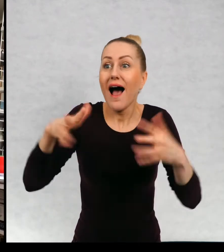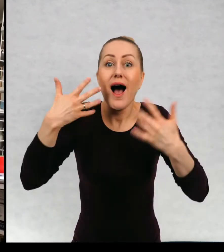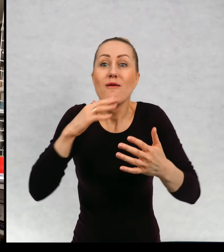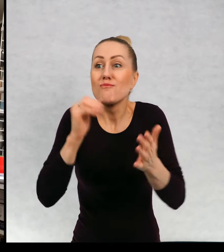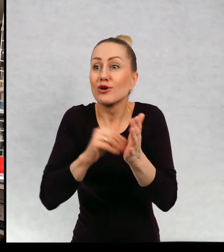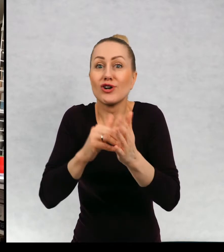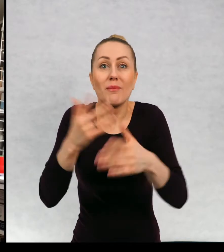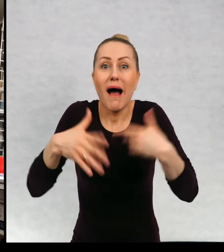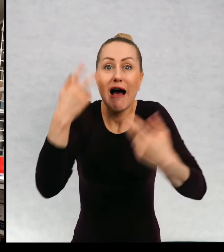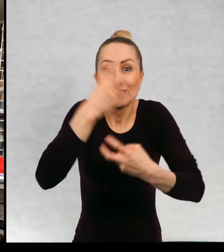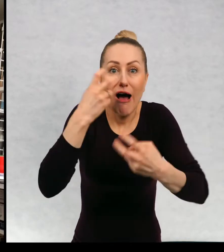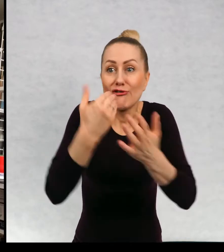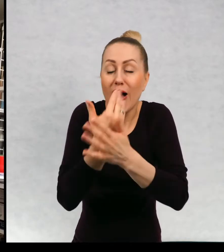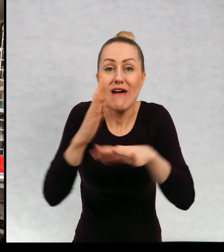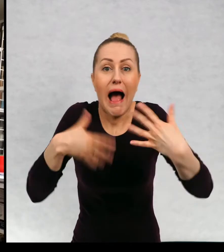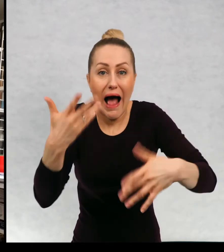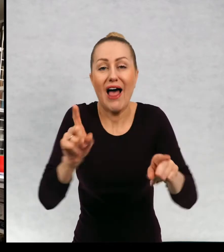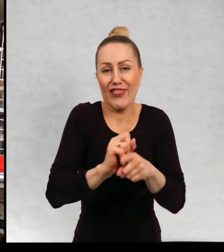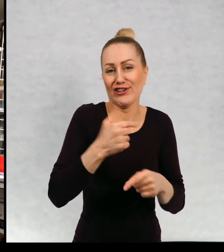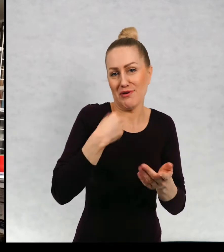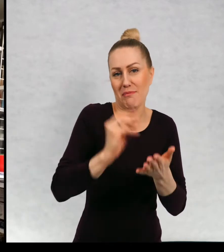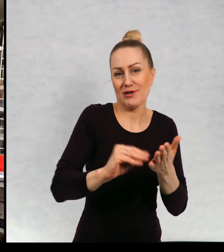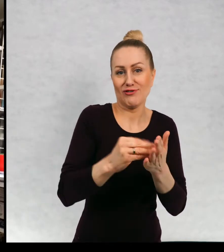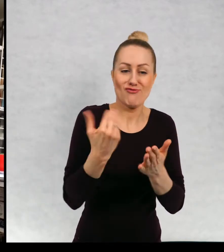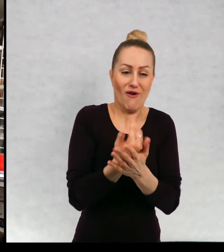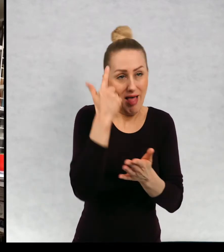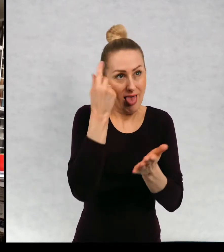Stwarzam bohaterów. Oczywiście wiem o czym chcę